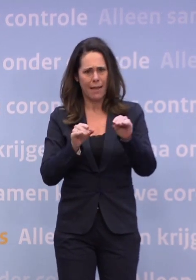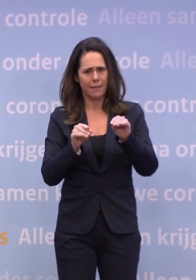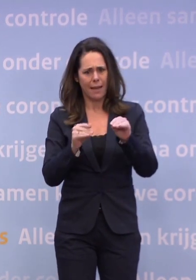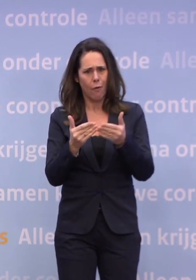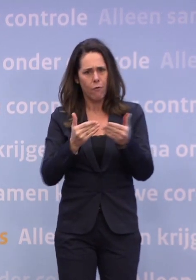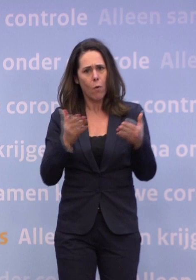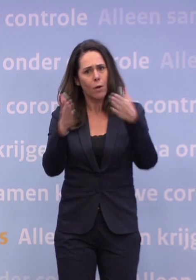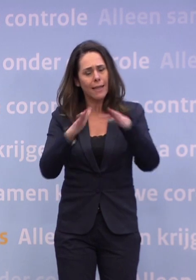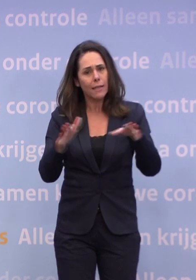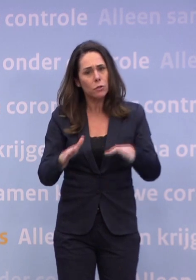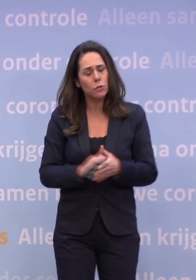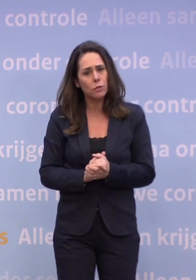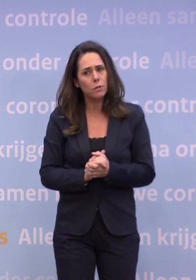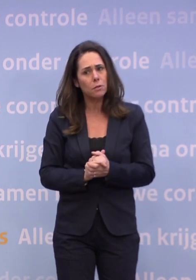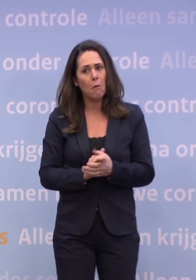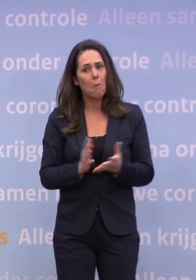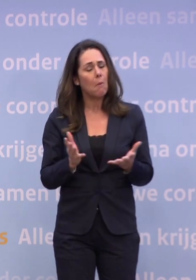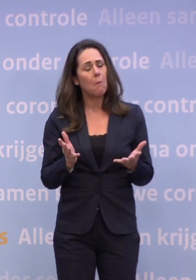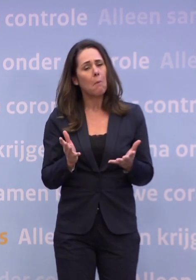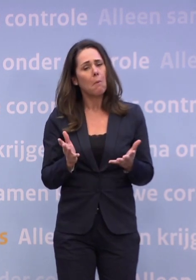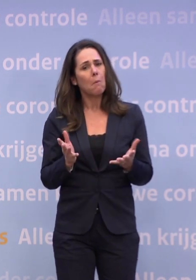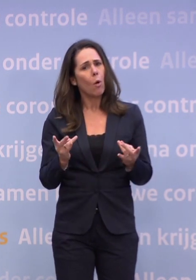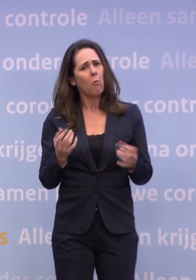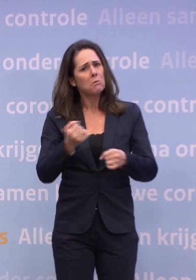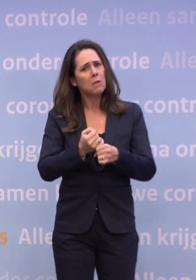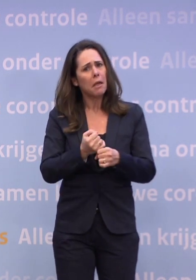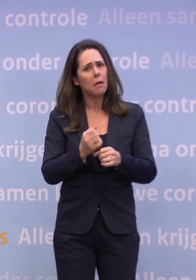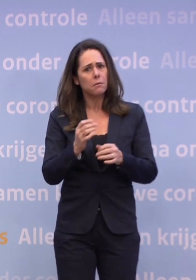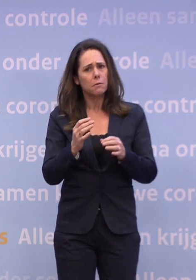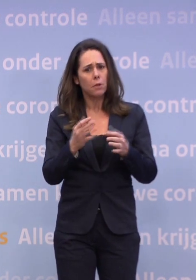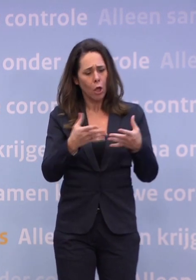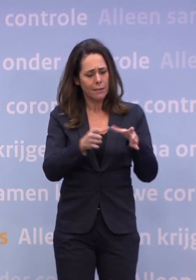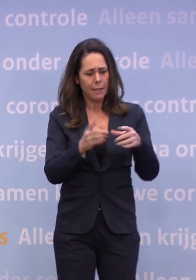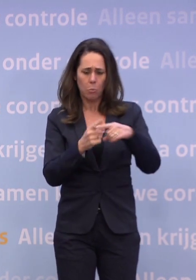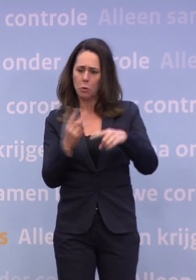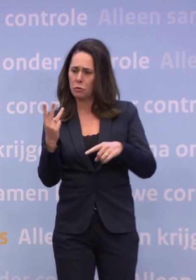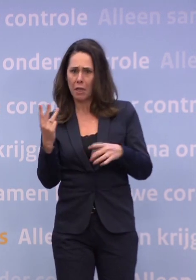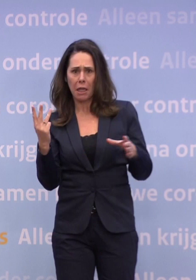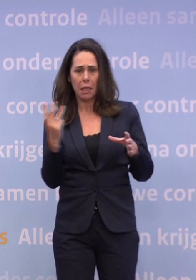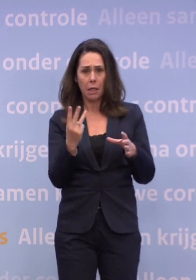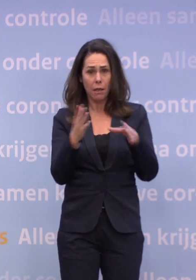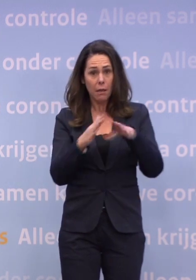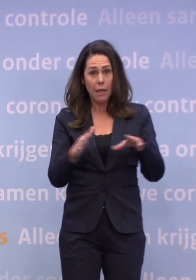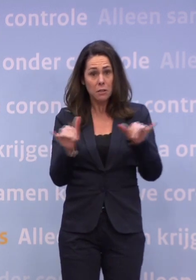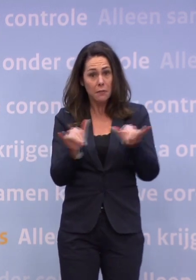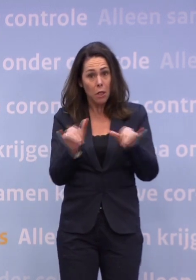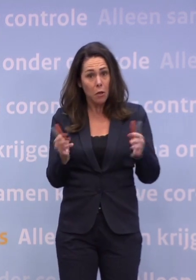Hoe zeker is het dan dat we de kerst kunnen vieren met het gezin plus drie? Dat is in ieder geval wat we nu verwachten...